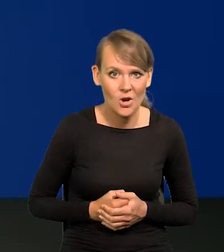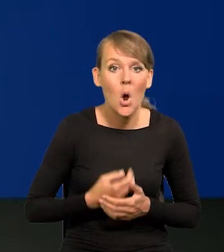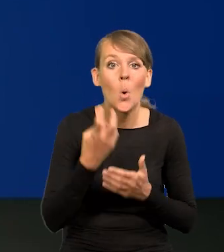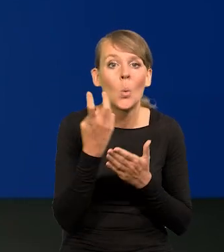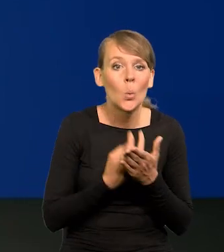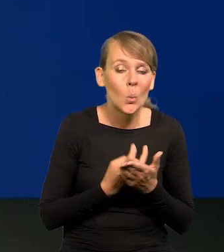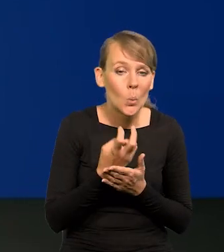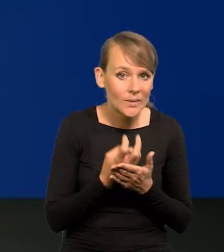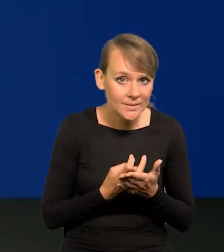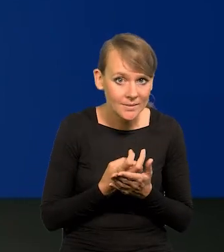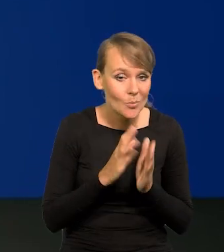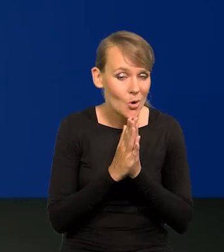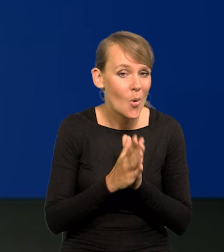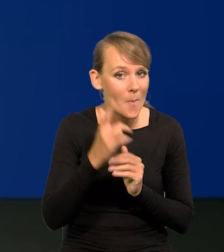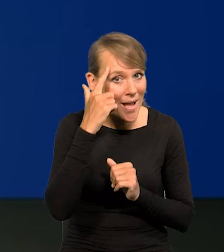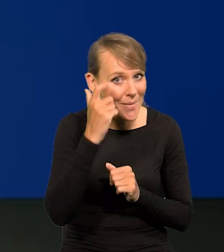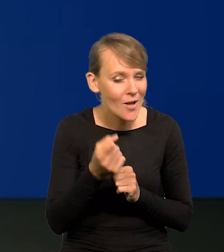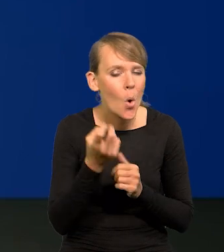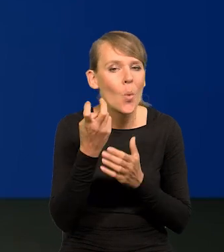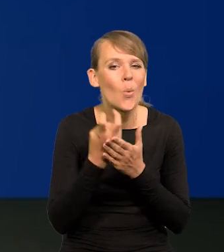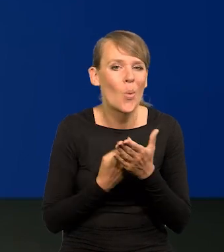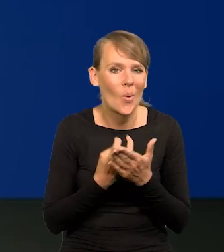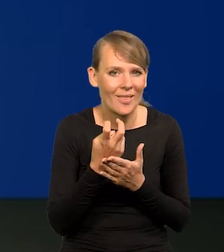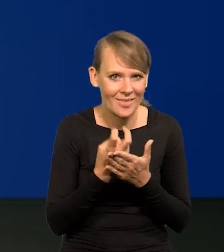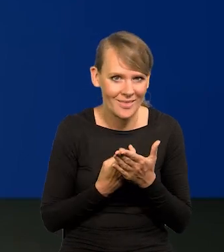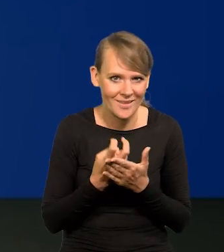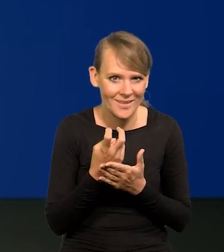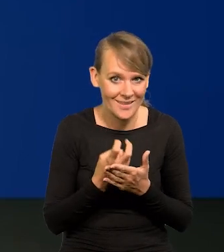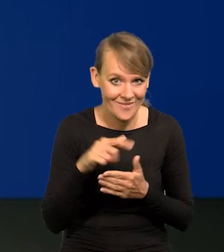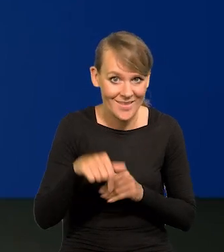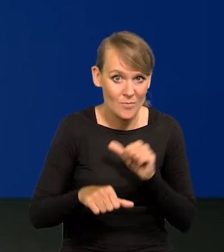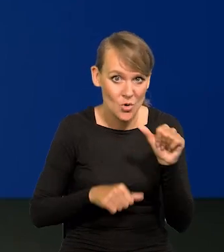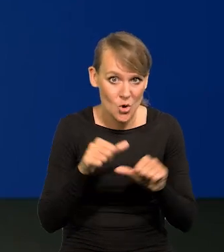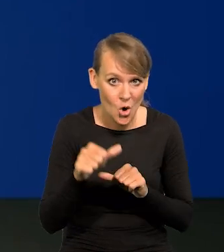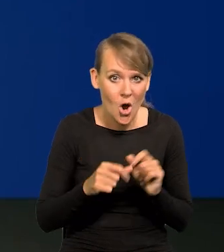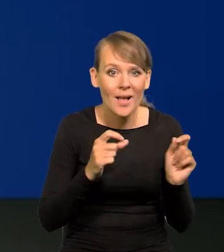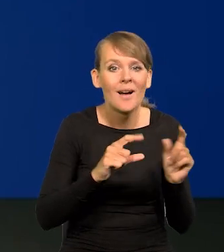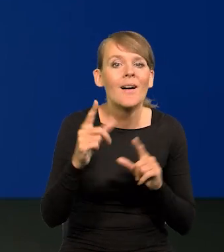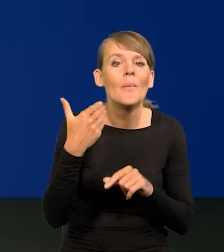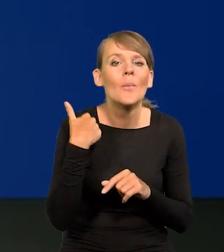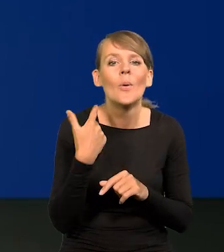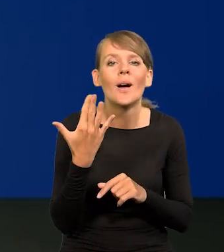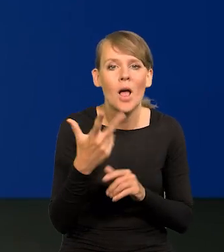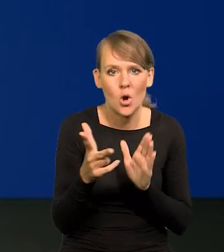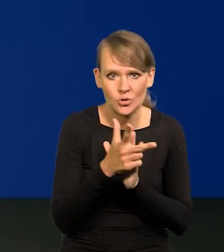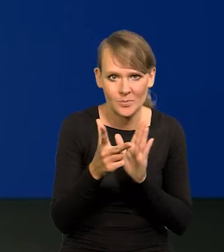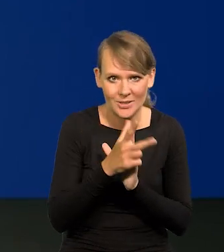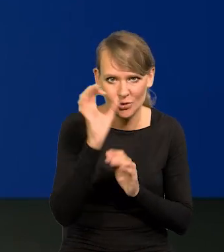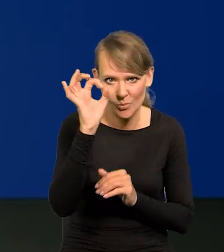W lutym jeszcze proszę pamiętać, w lutym tego roku inflacja wynosiła 18%